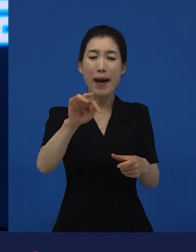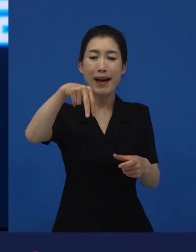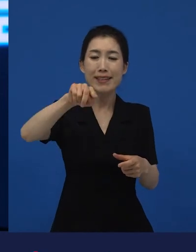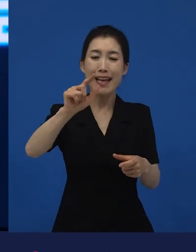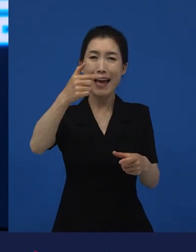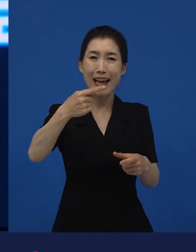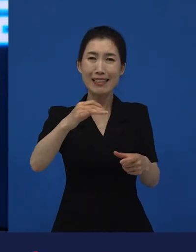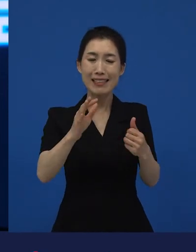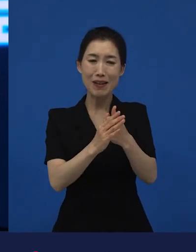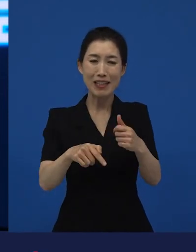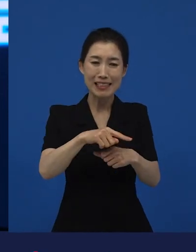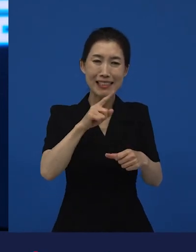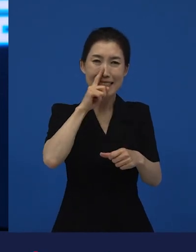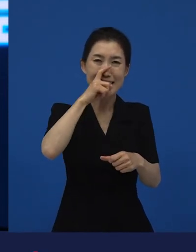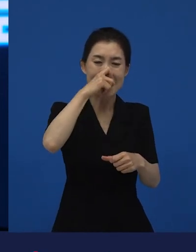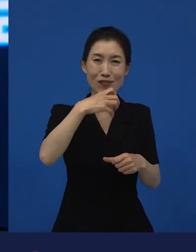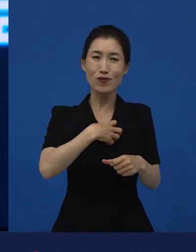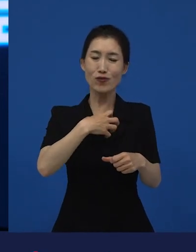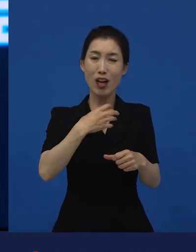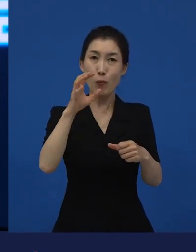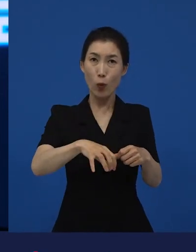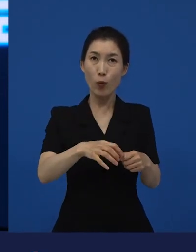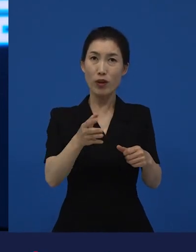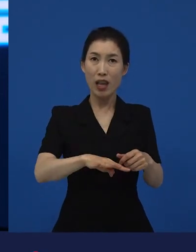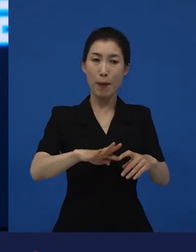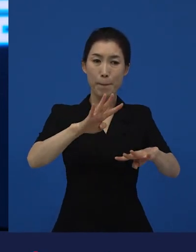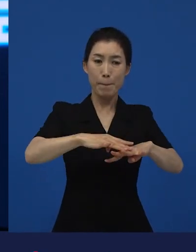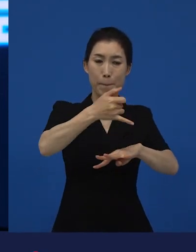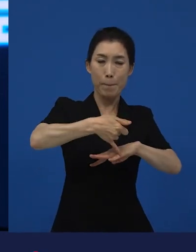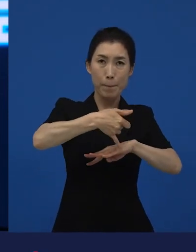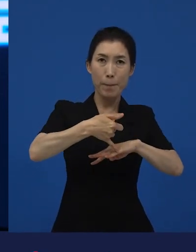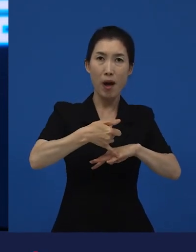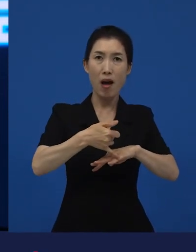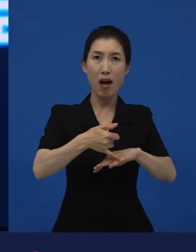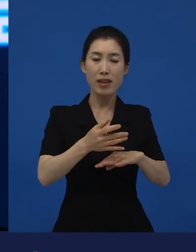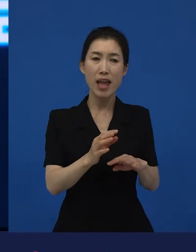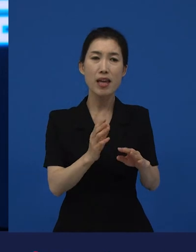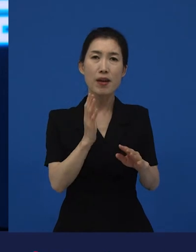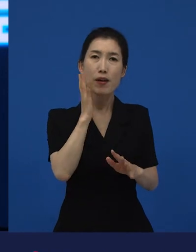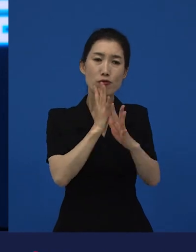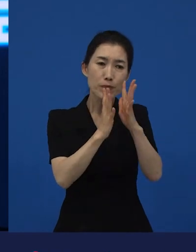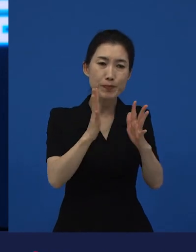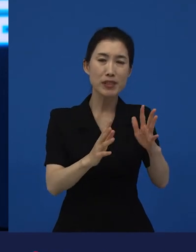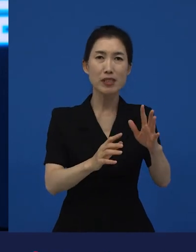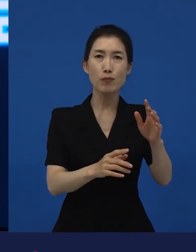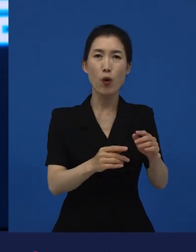거기에서 어떻게 이렇게 맑고 건강한 음식을 먹는 영화가